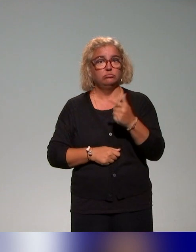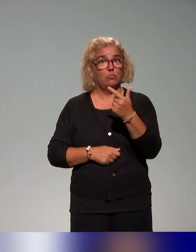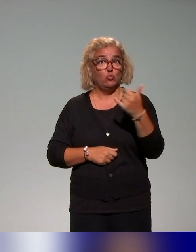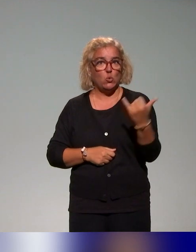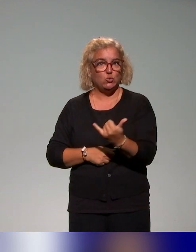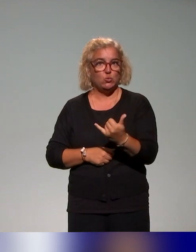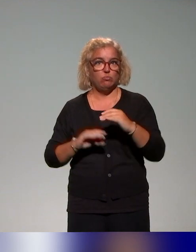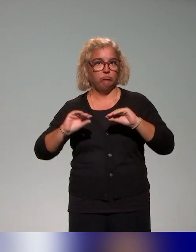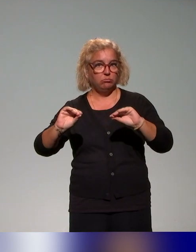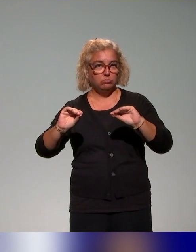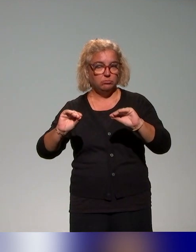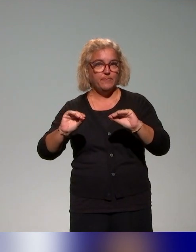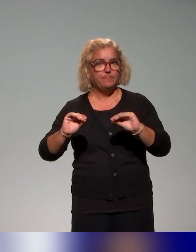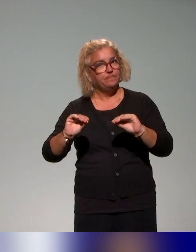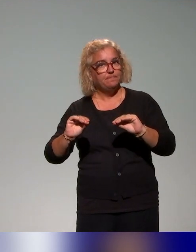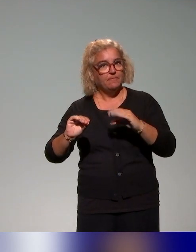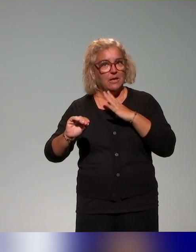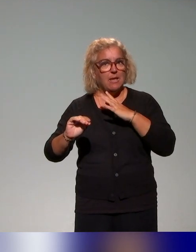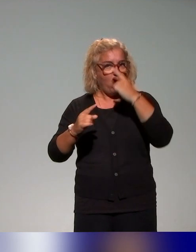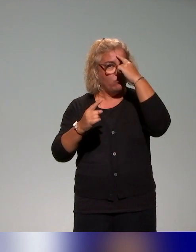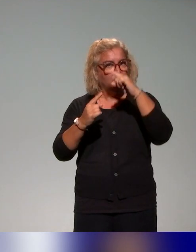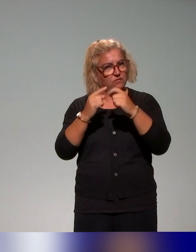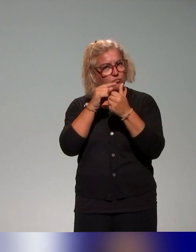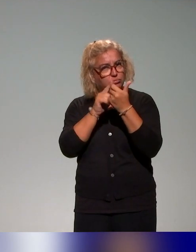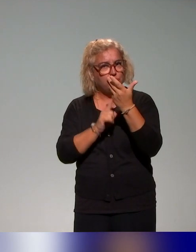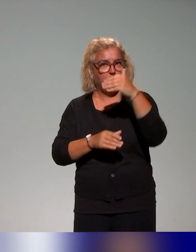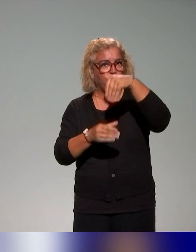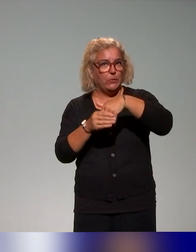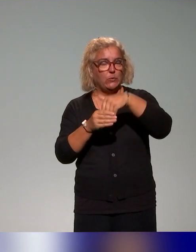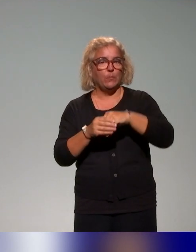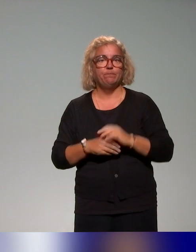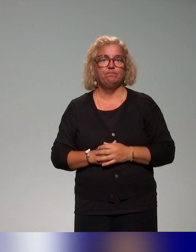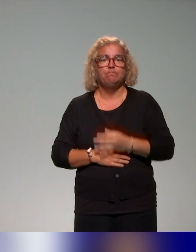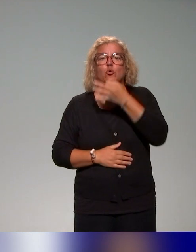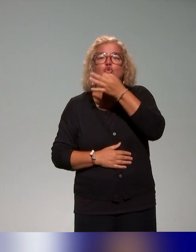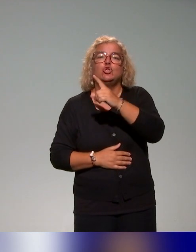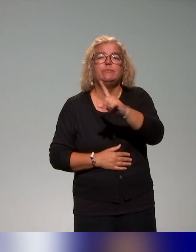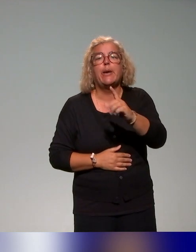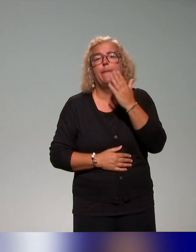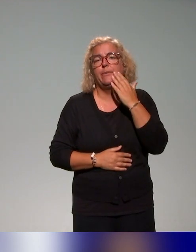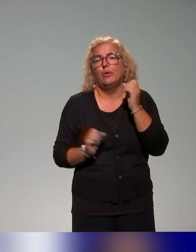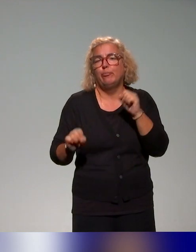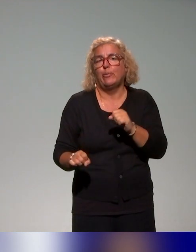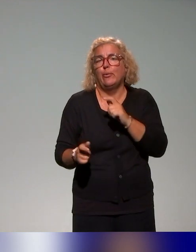jours et qui couvre un certain nombre d'objectifs, donc je ne vais pas les énoncer ici, mais on aura l'occasion d'y revenir si vous avez des questions.